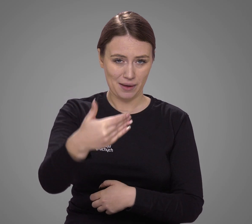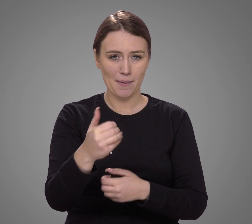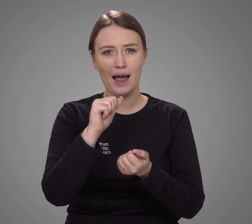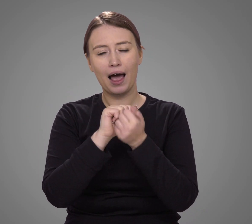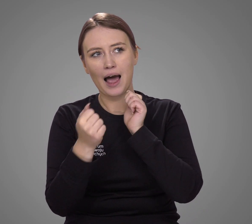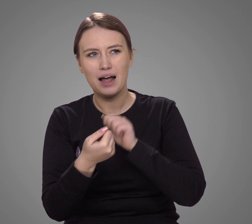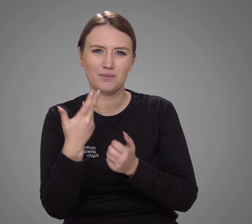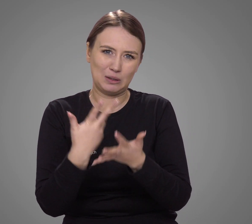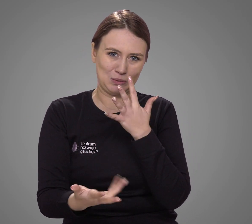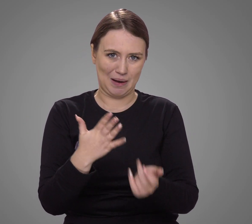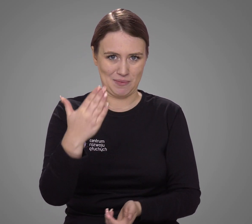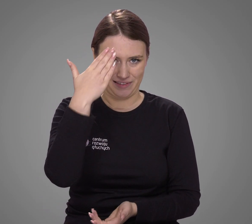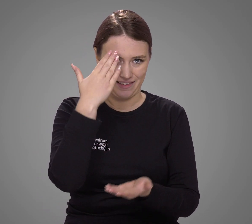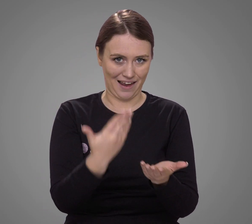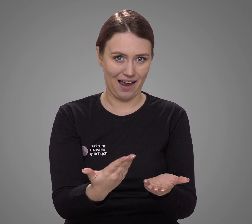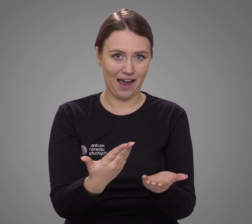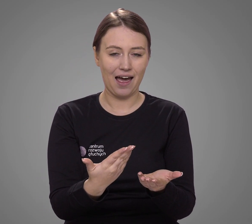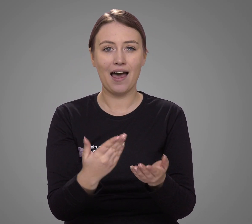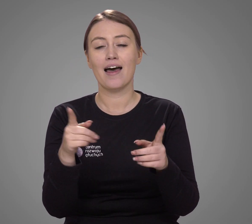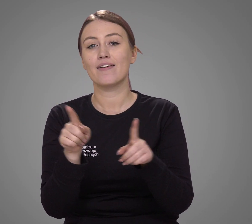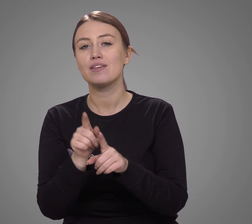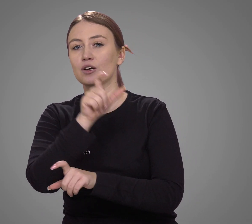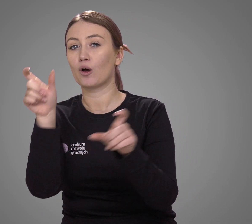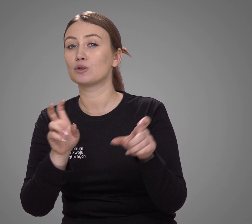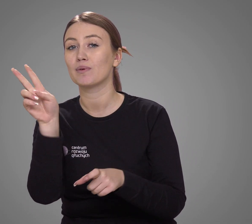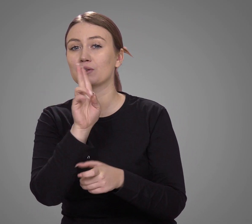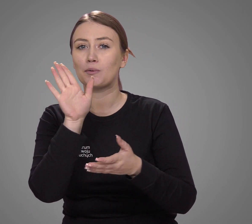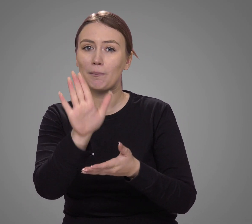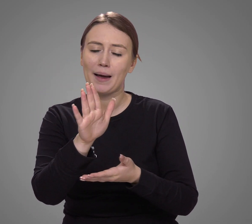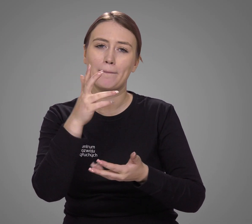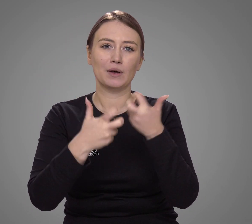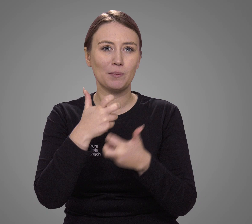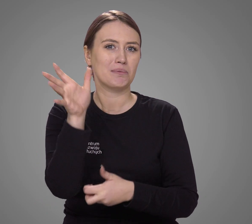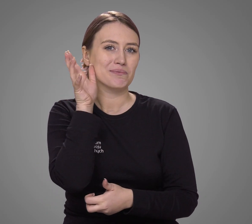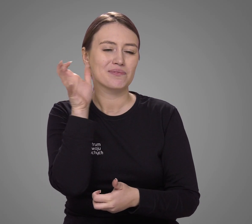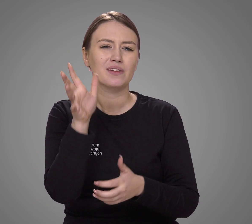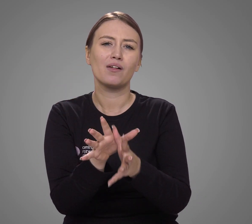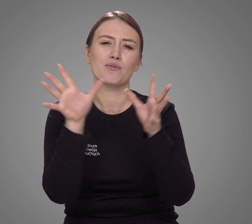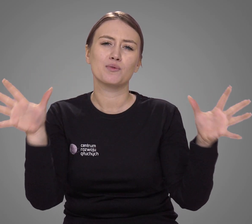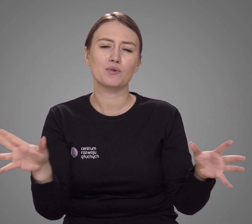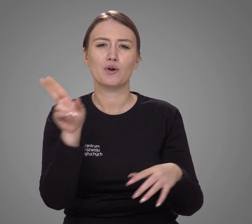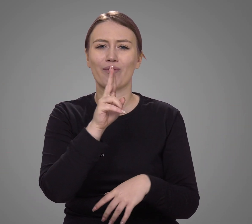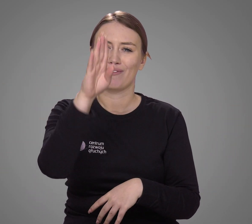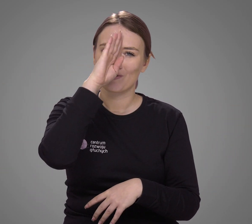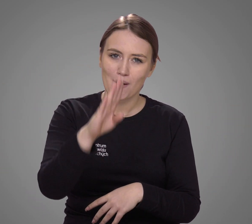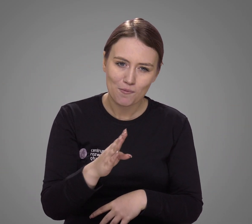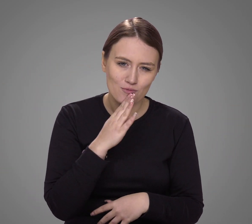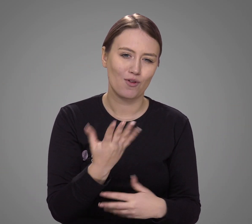lub zna go słabo. Wśród osób z problemami ze słuchem jest duża liczba osób słabosłyszących,